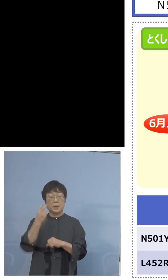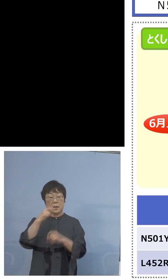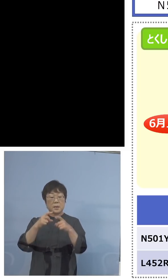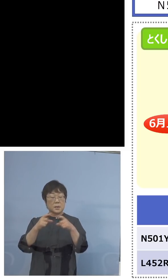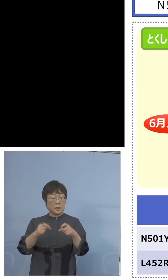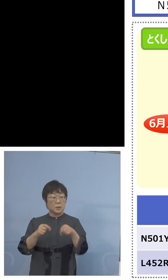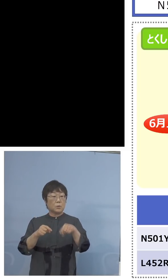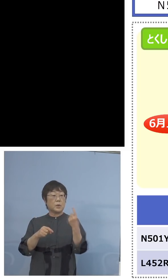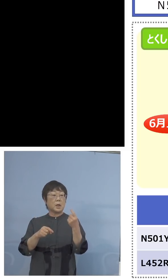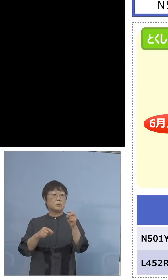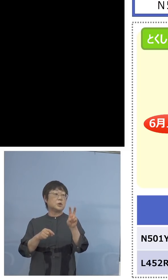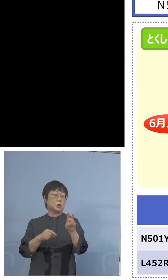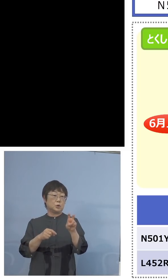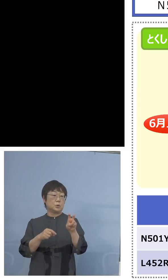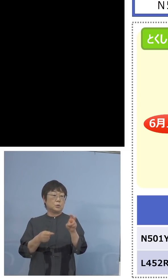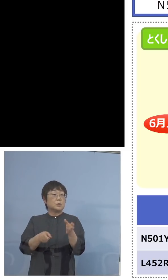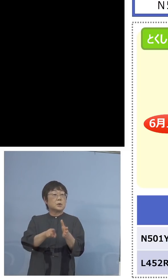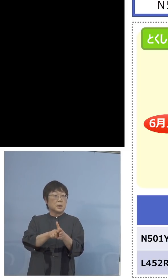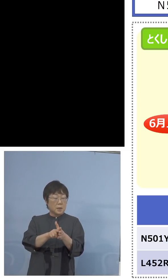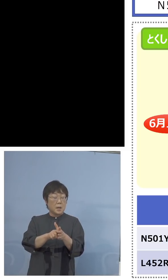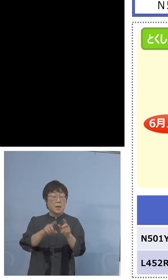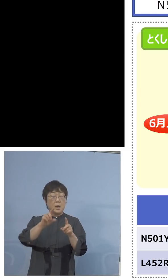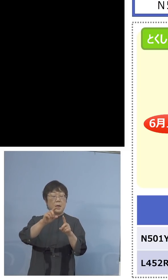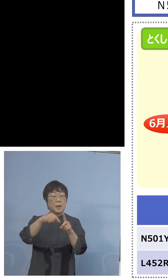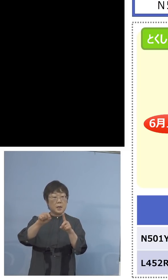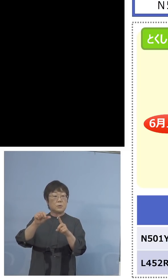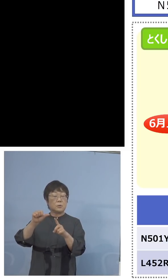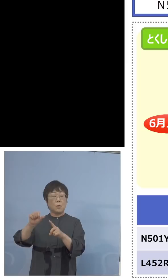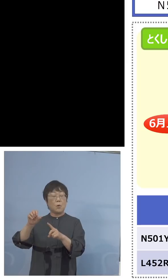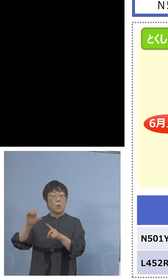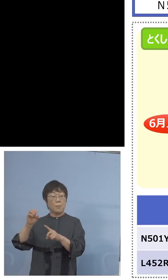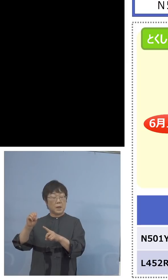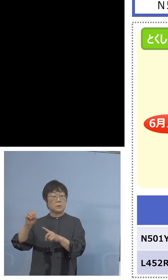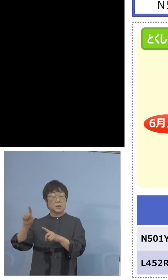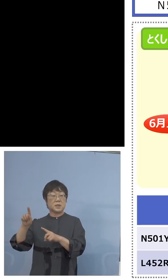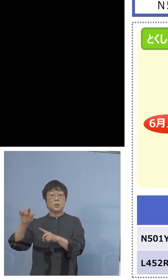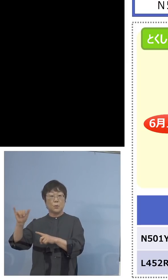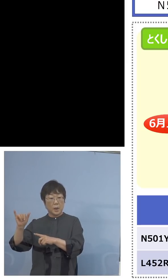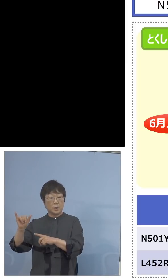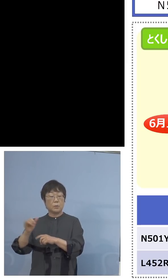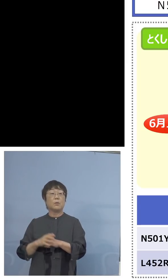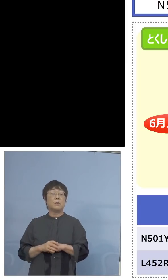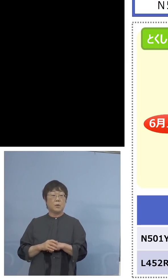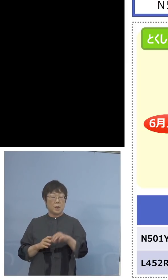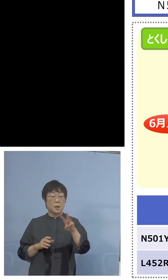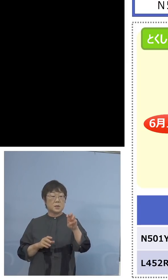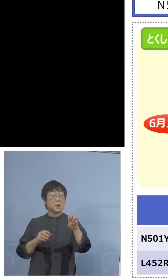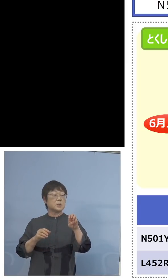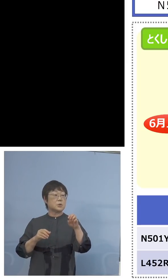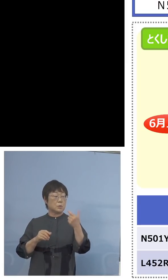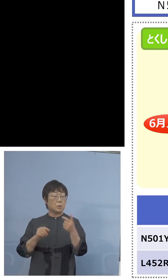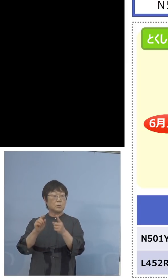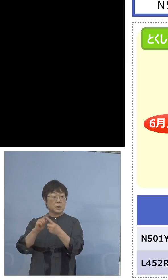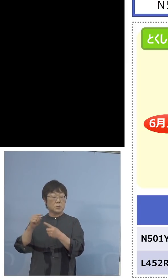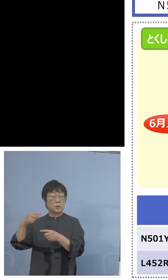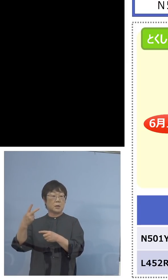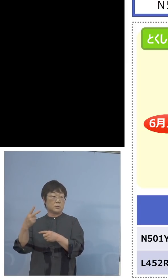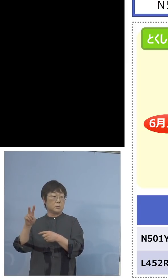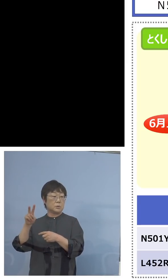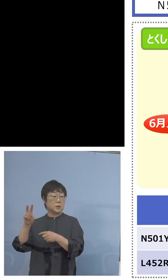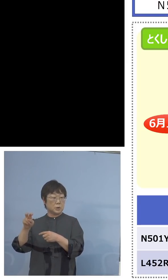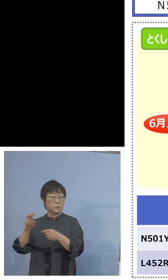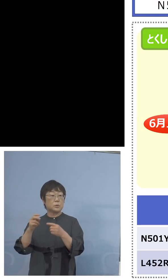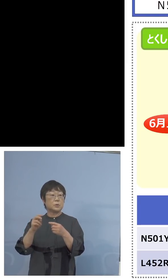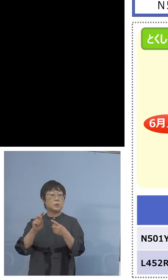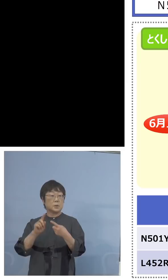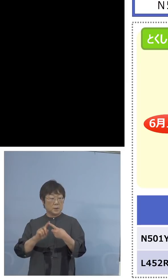設けて、これでN501Yを36+120、 156でいこうとこうしていたんですね